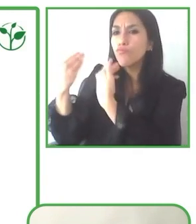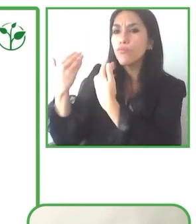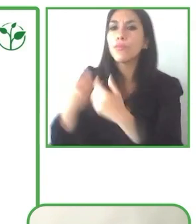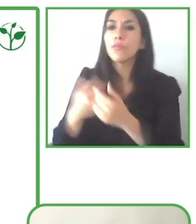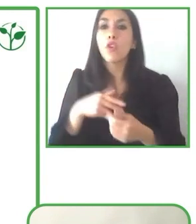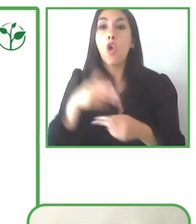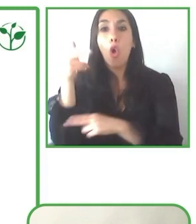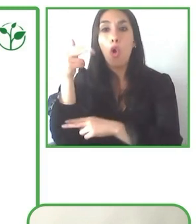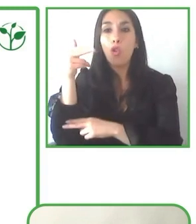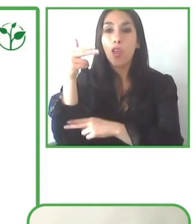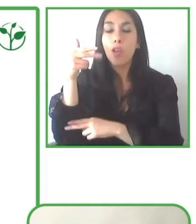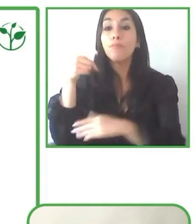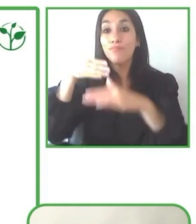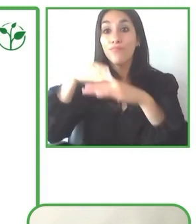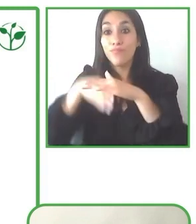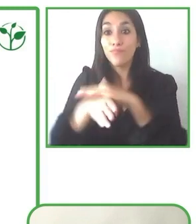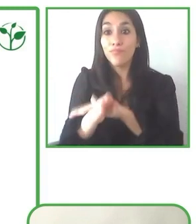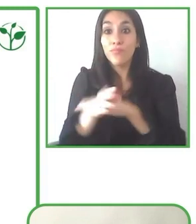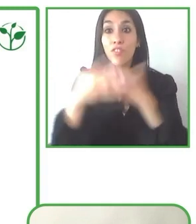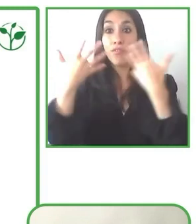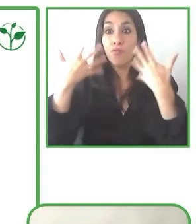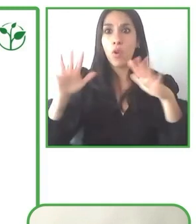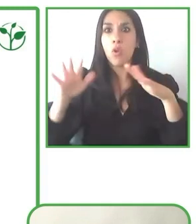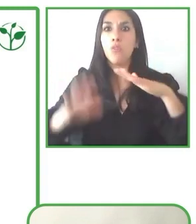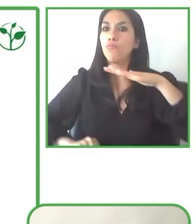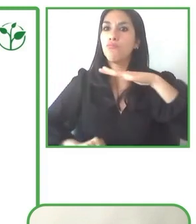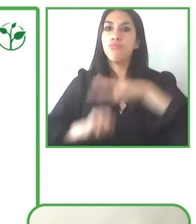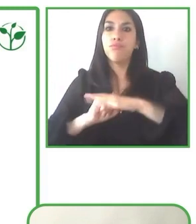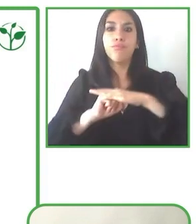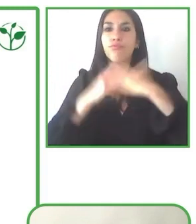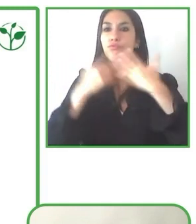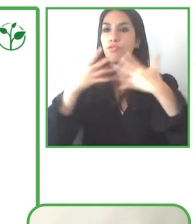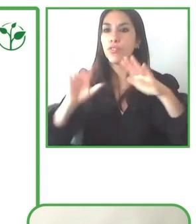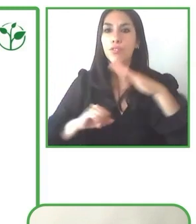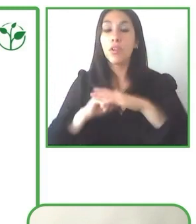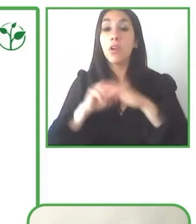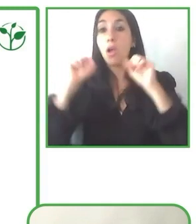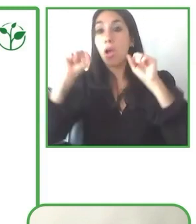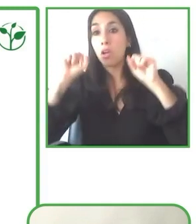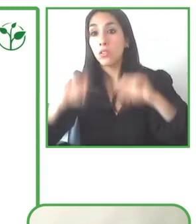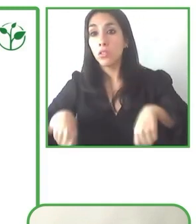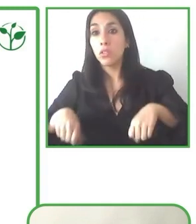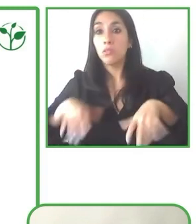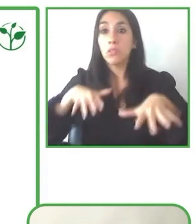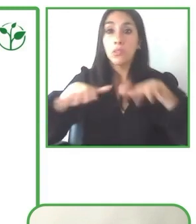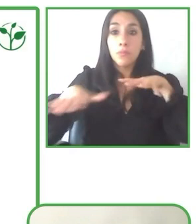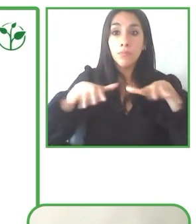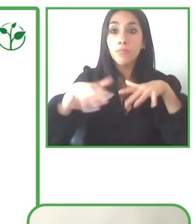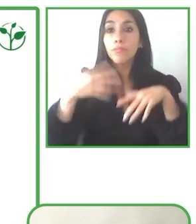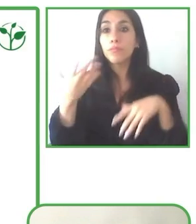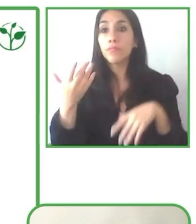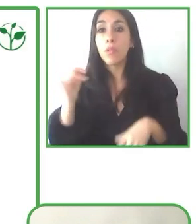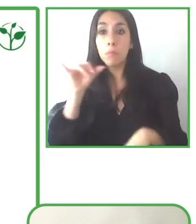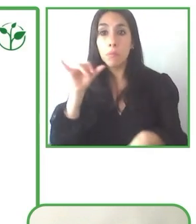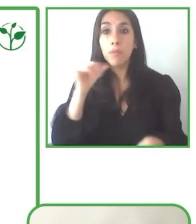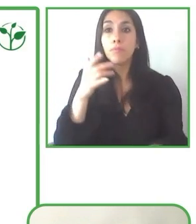pequeñito, y el tema de volverlo sostenible para un tour operador es bastante complejo,